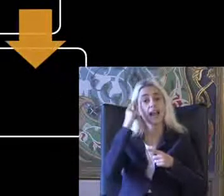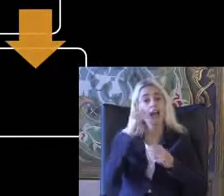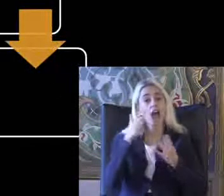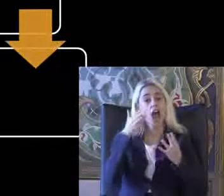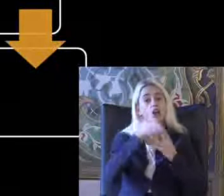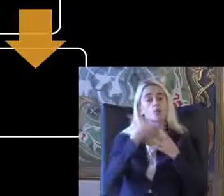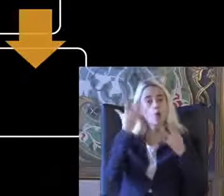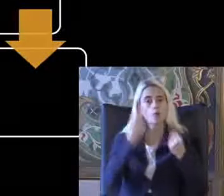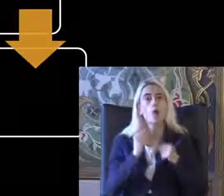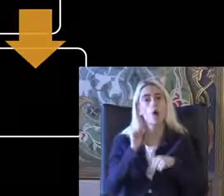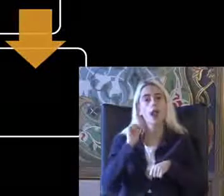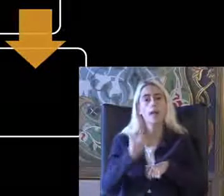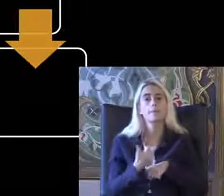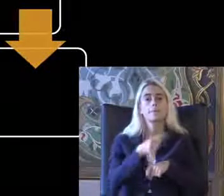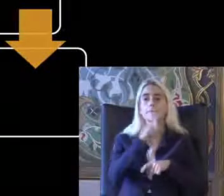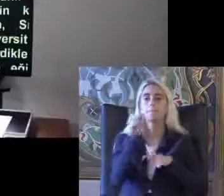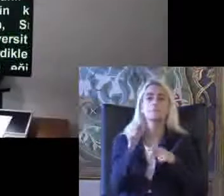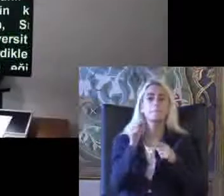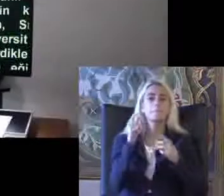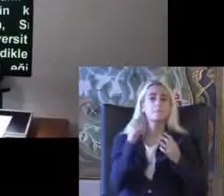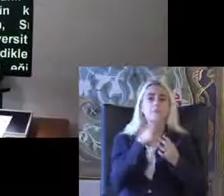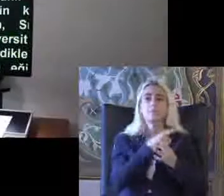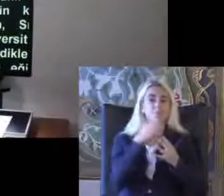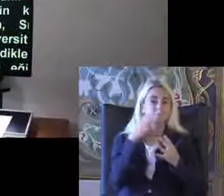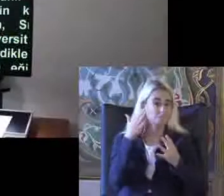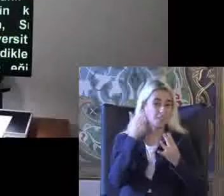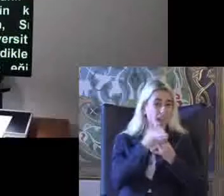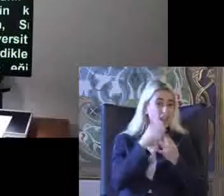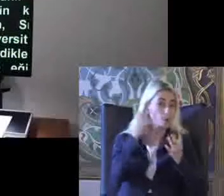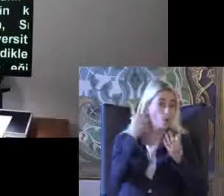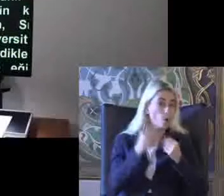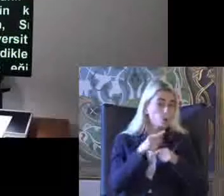Bilişim erişilebilirliği ile ilgili Türkiye'deki çalışmalar oldukça